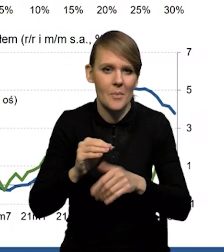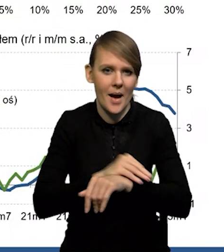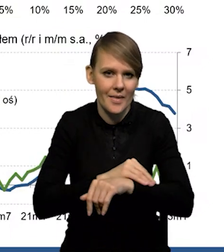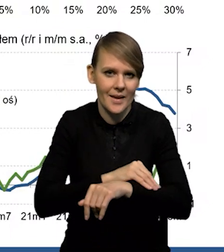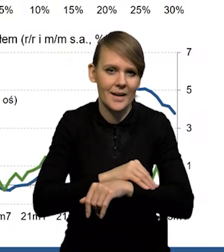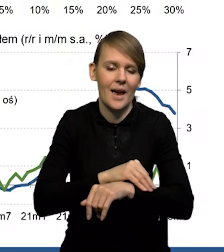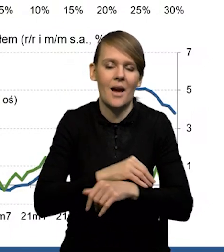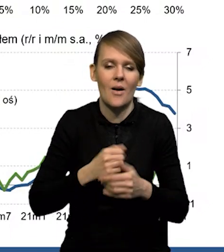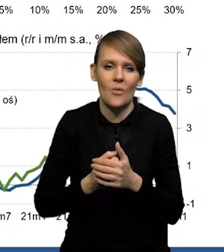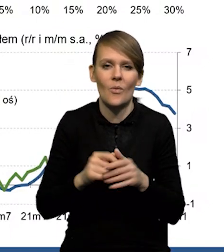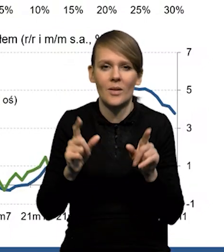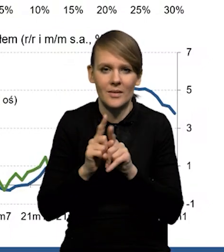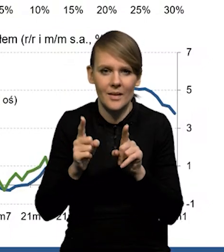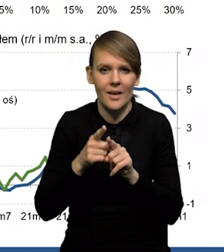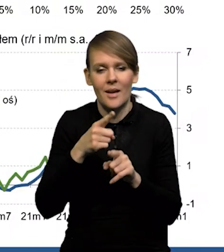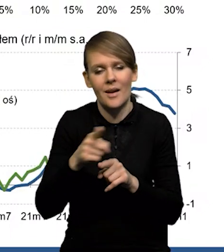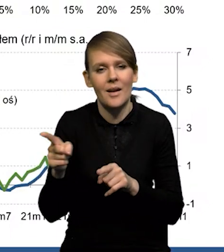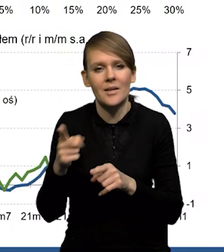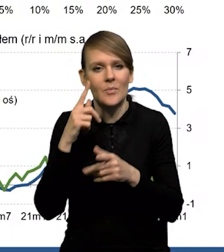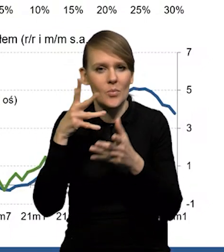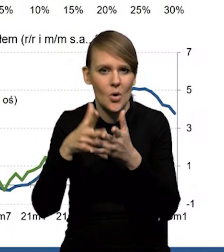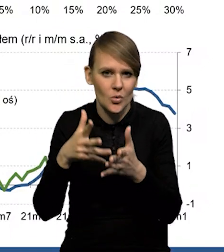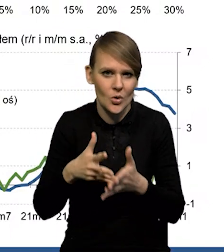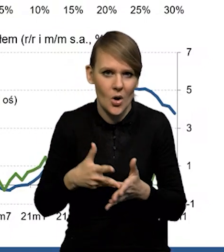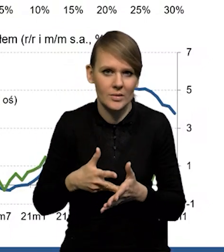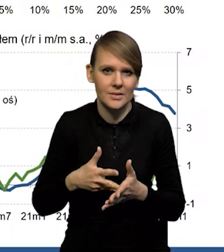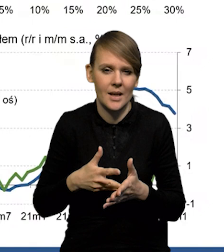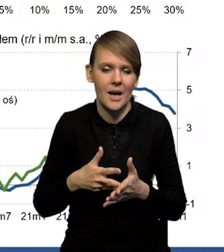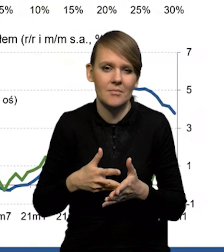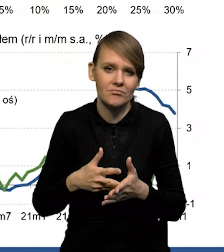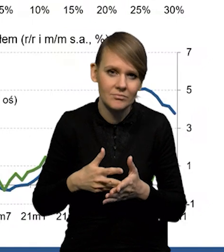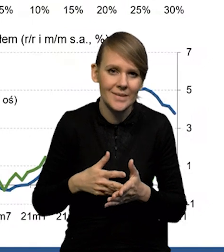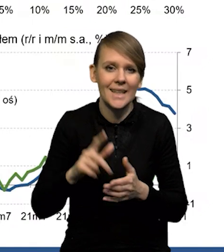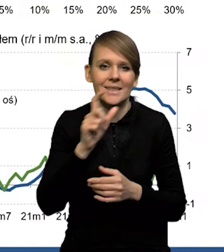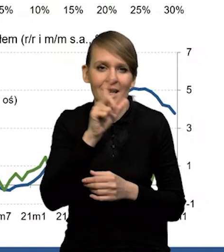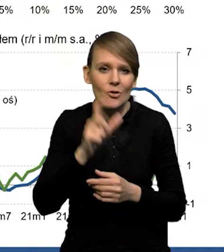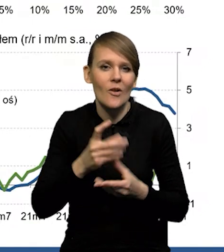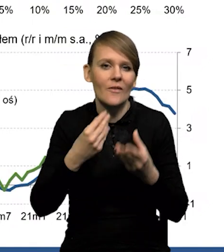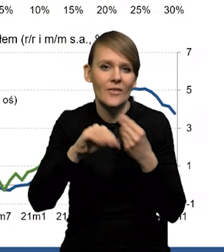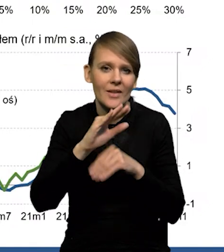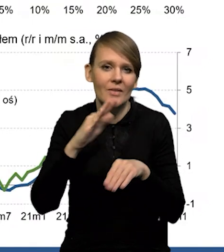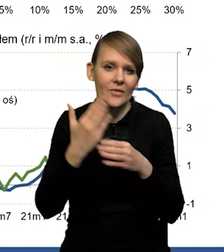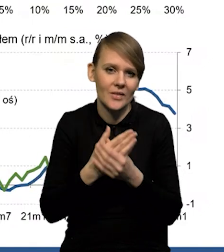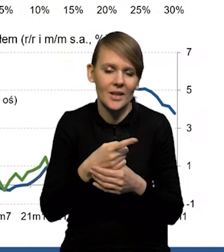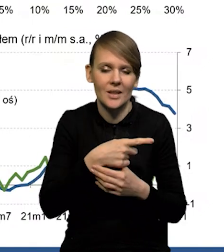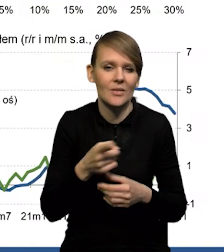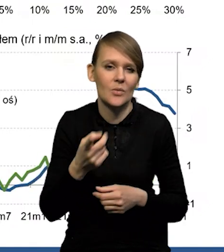No i też prognozują, czy cały czas więcej firm wskazuje na to,